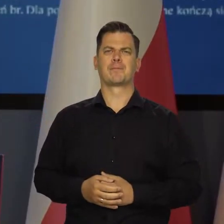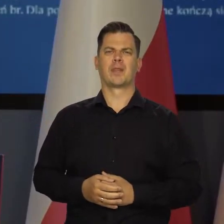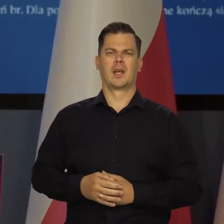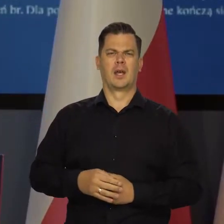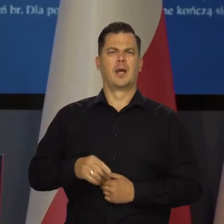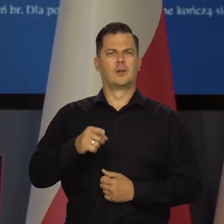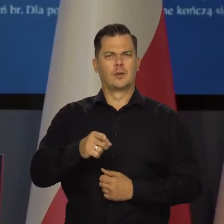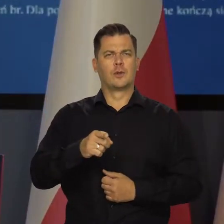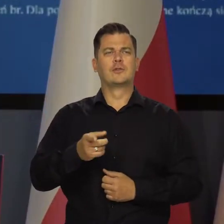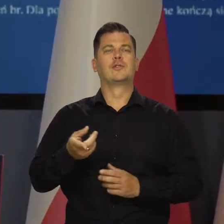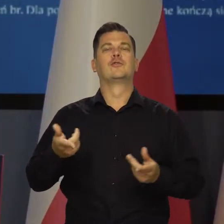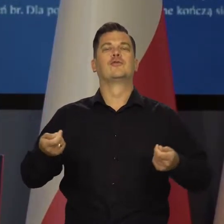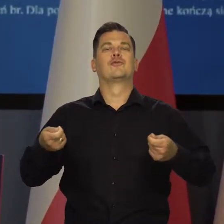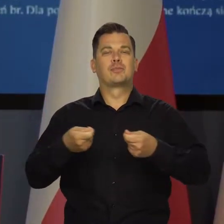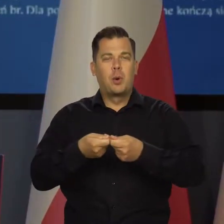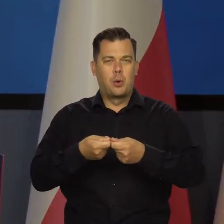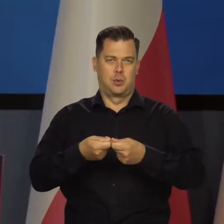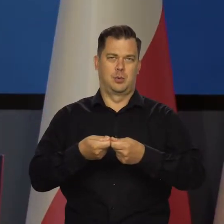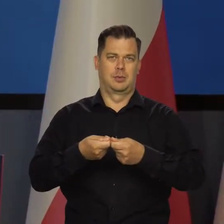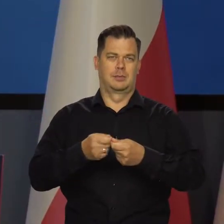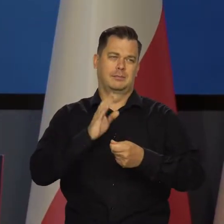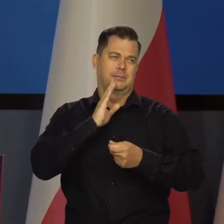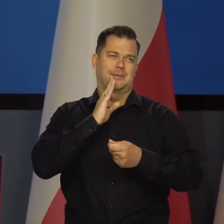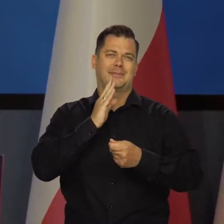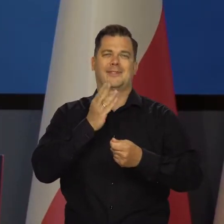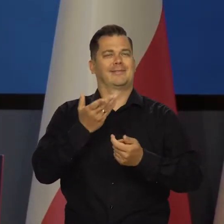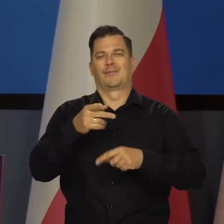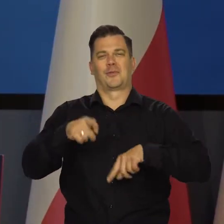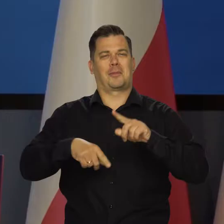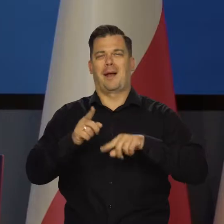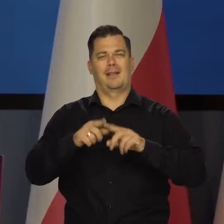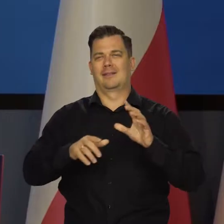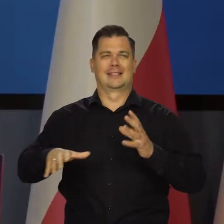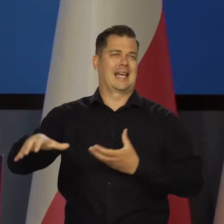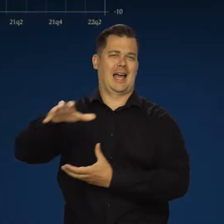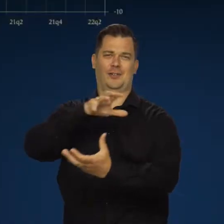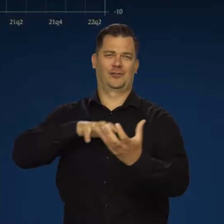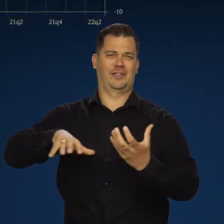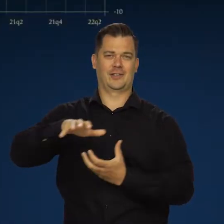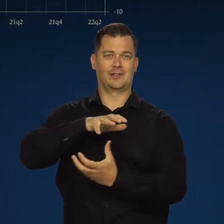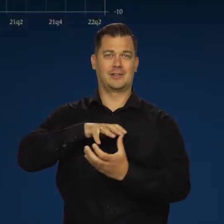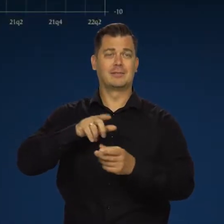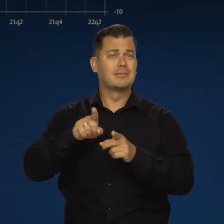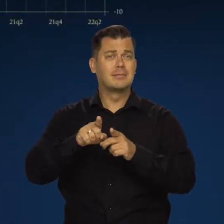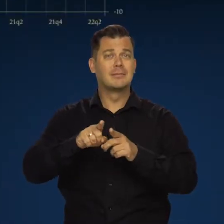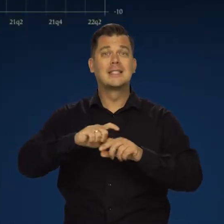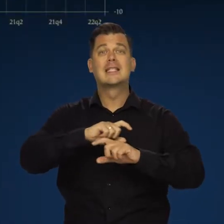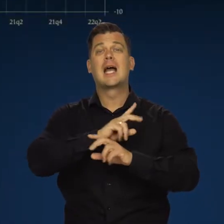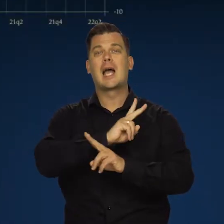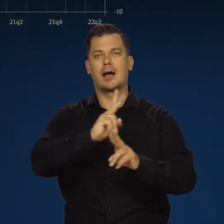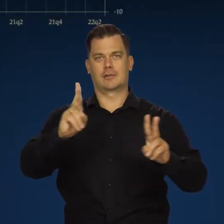która jest częścią tego obrazu, niczym szczególnym się nie wyróżnia i razem z tymi innymi krajami